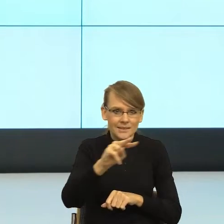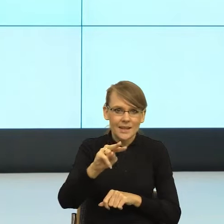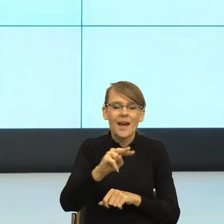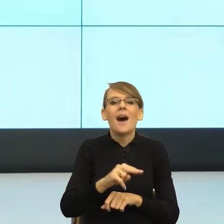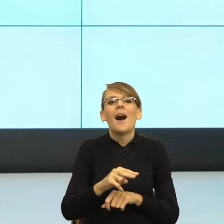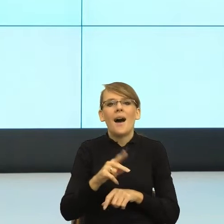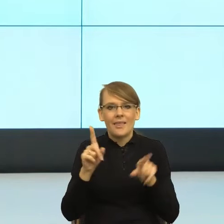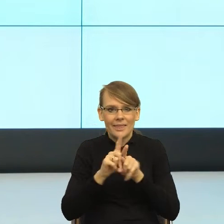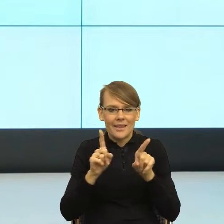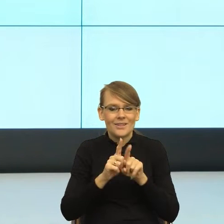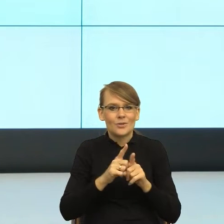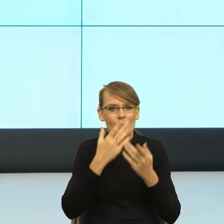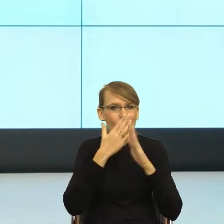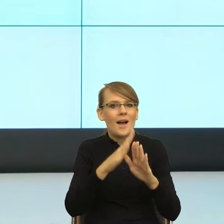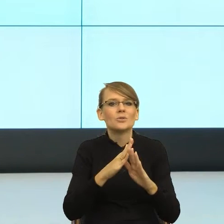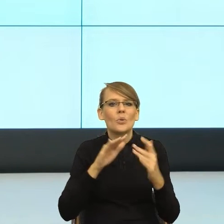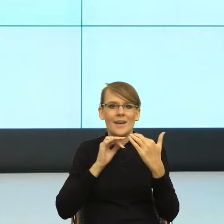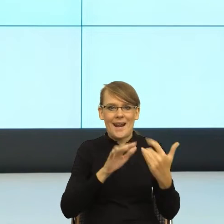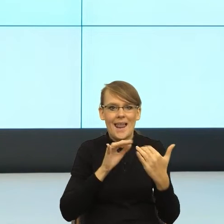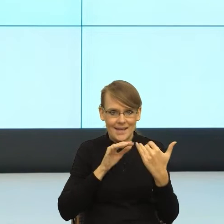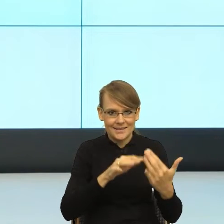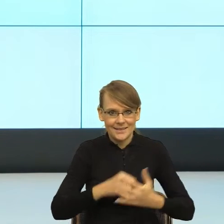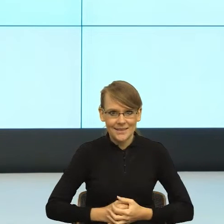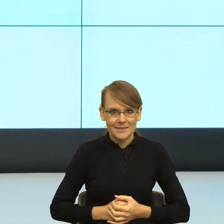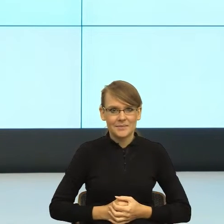w jakiej relacji jesteśmy. W związku z tym, jeżeli ja.